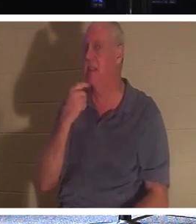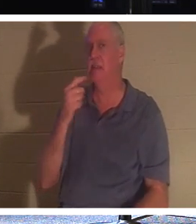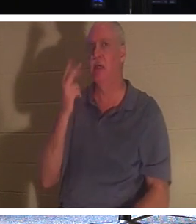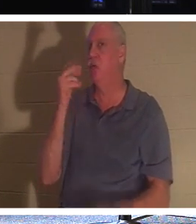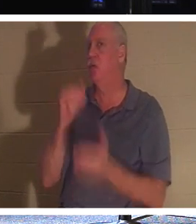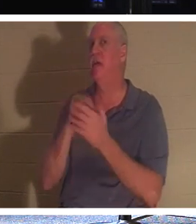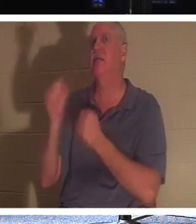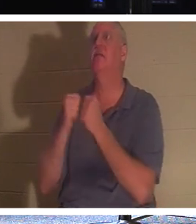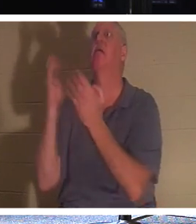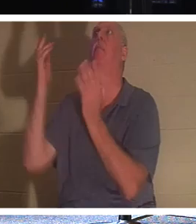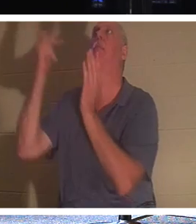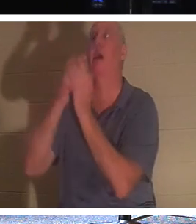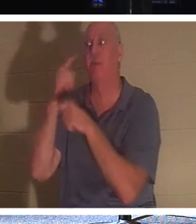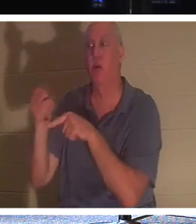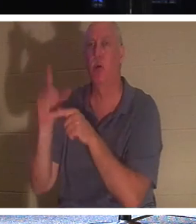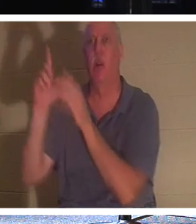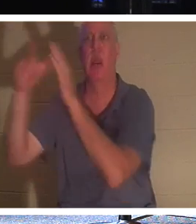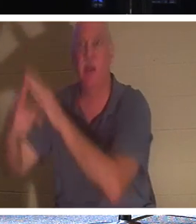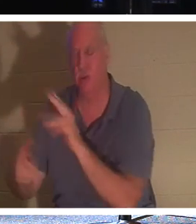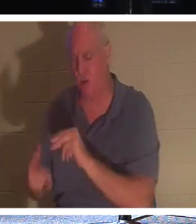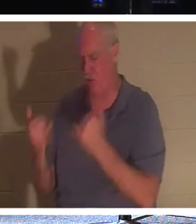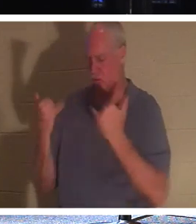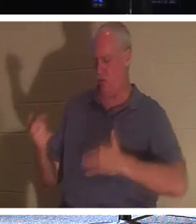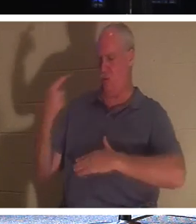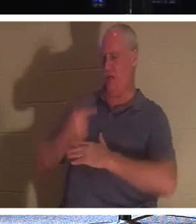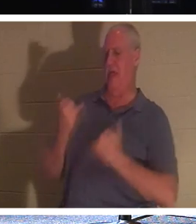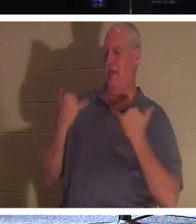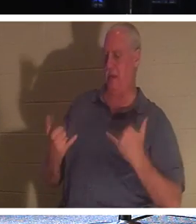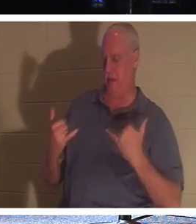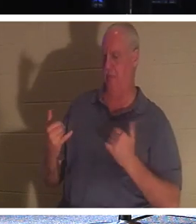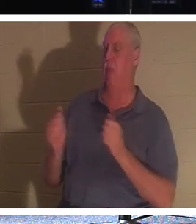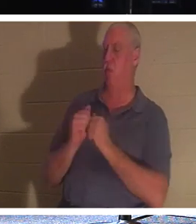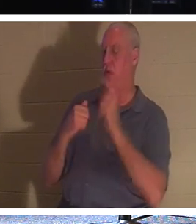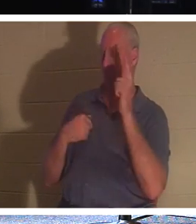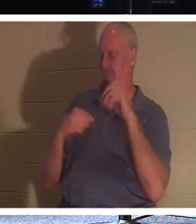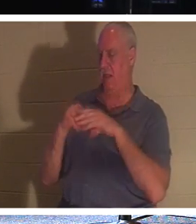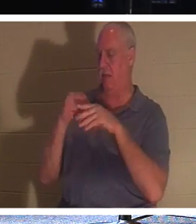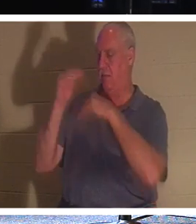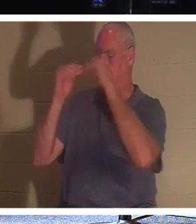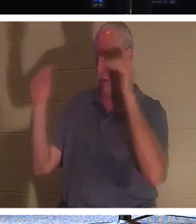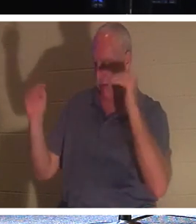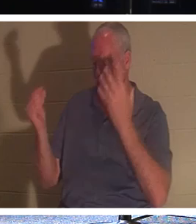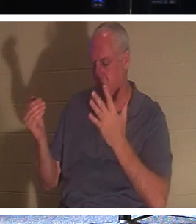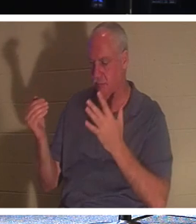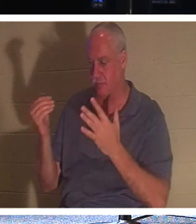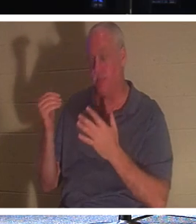pour toi dans deux, non, Il dit qu'aujourd'hui tu seras avec Moi au paradis ! Si vous êtes un croyant, mon cher